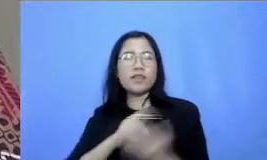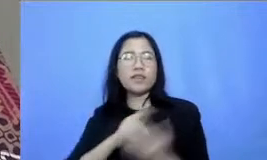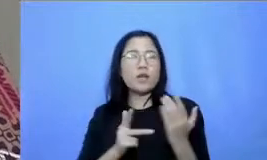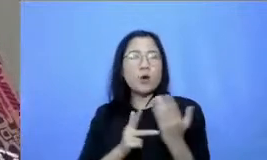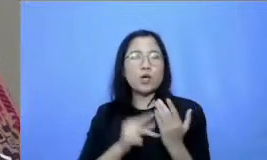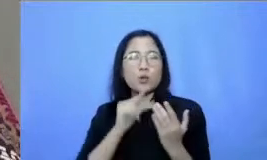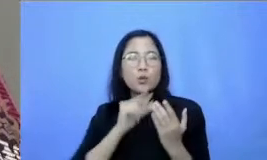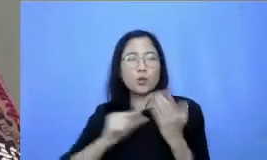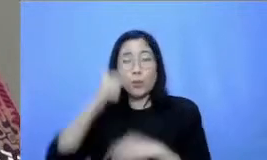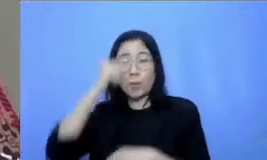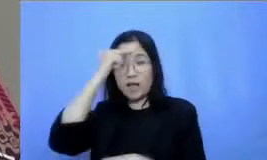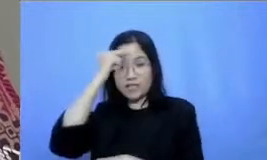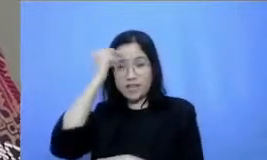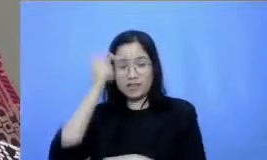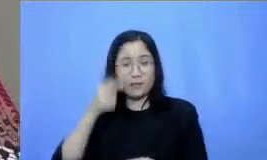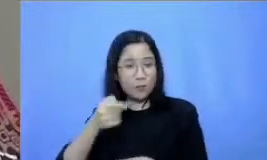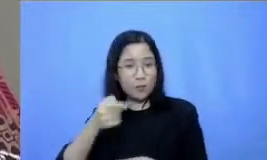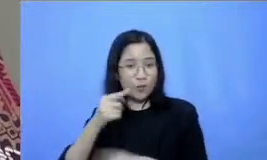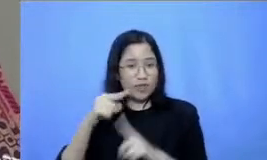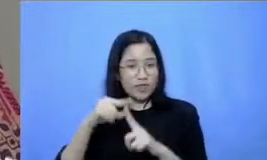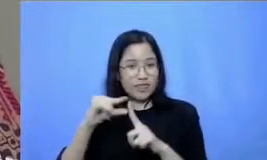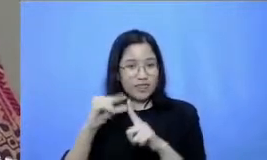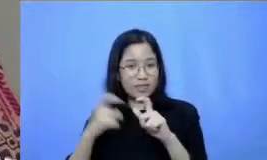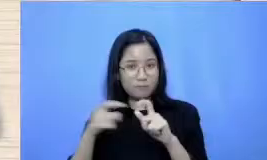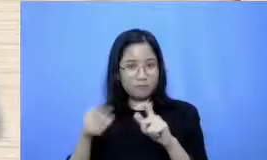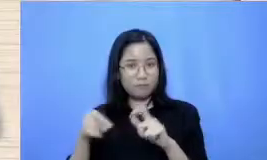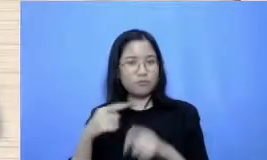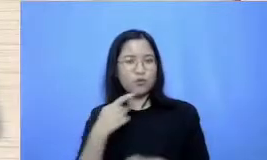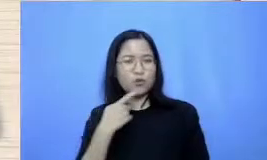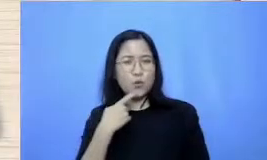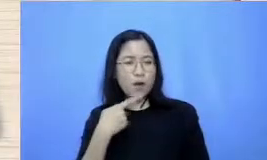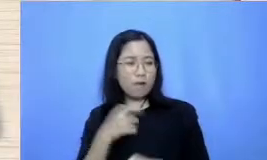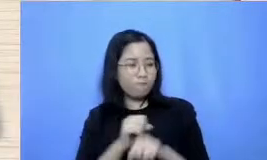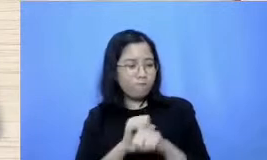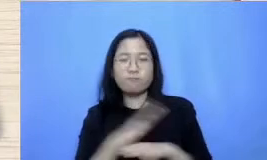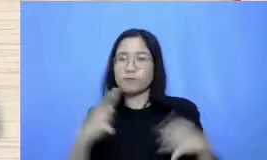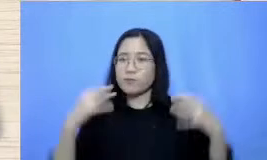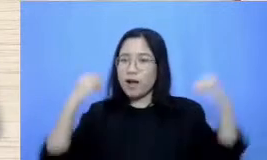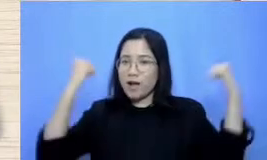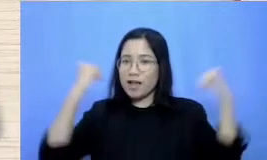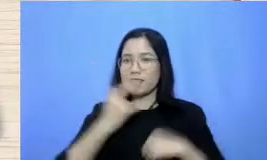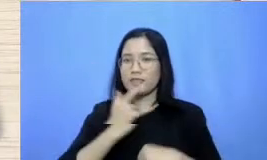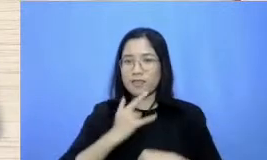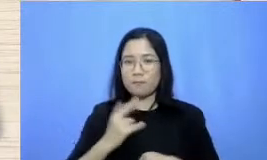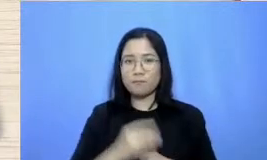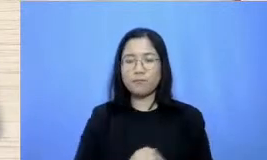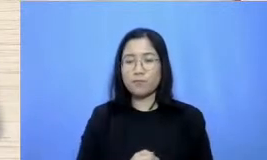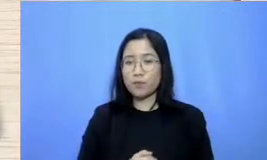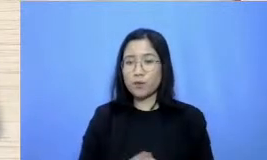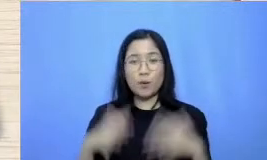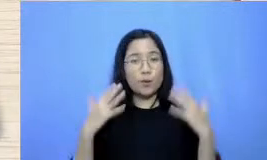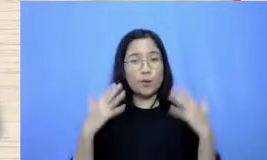tipsnya coba diterapkan dan tetap semangat ya Bu Terima kasih matirta saya pasti akan